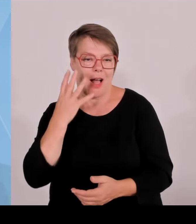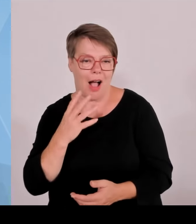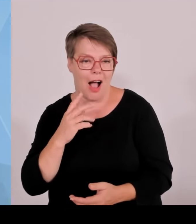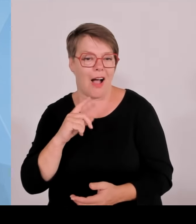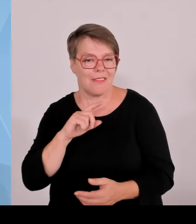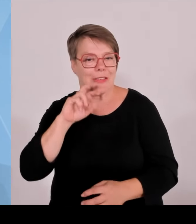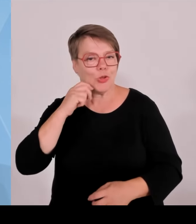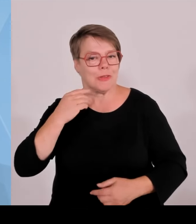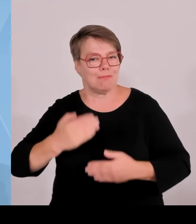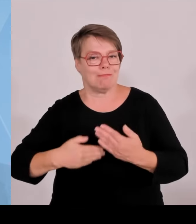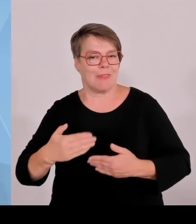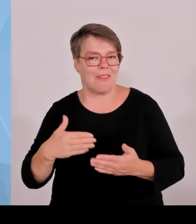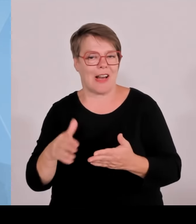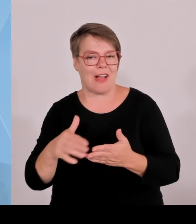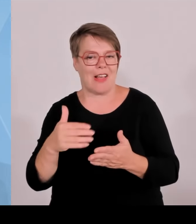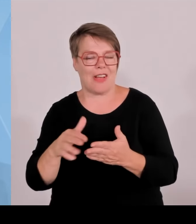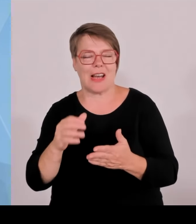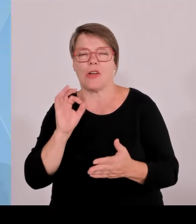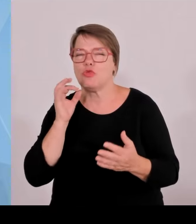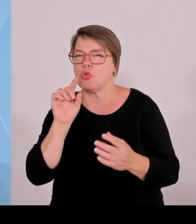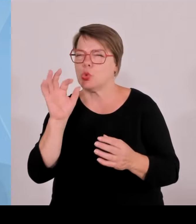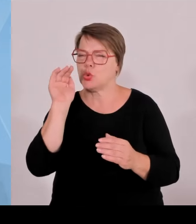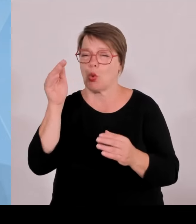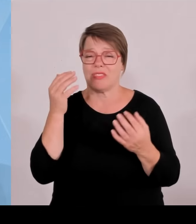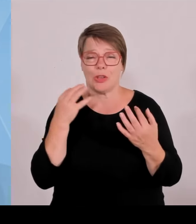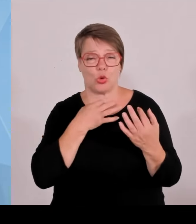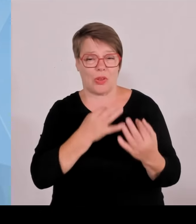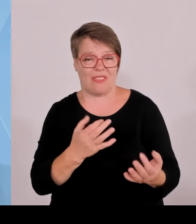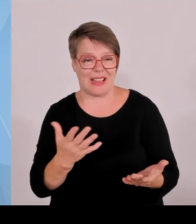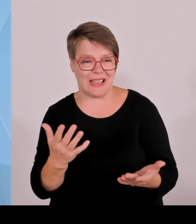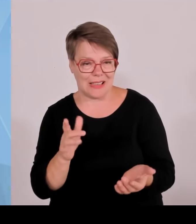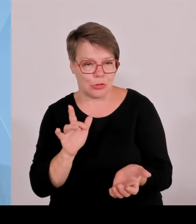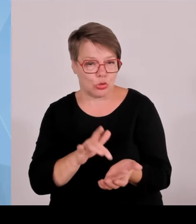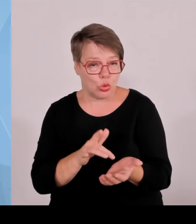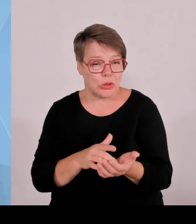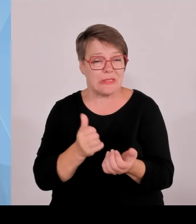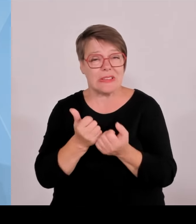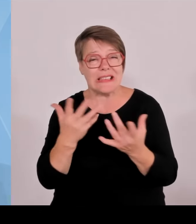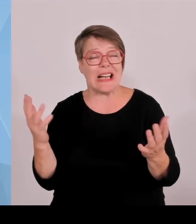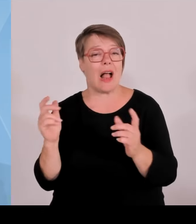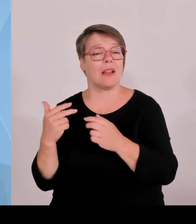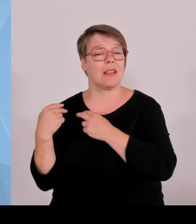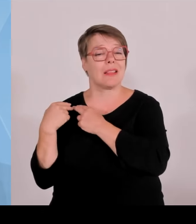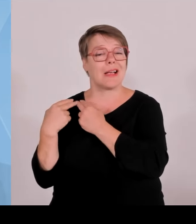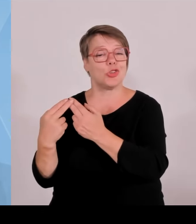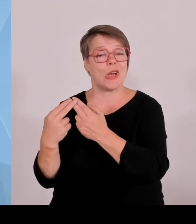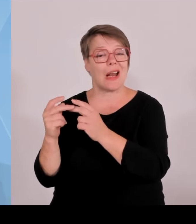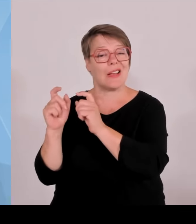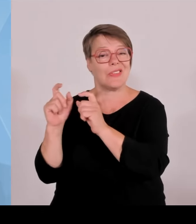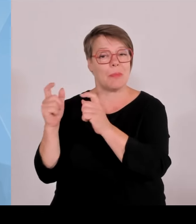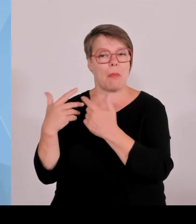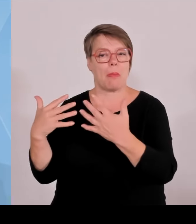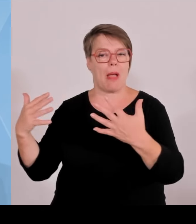vielleicht in zehn Jahren auch noch gibt am Markt, dass wir uns von unten erneuern, dass junge Unternehmen, junge Betriebe